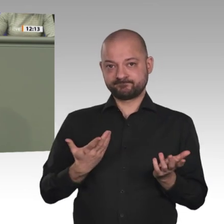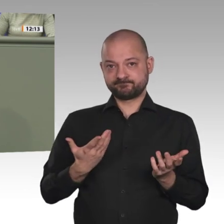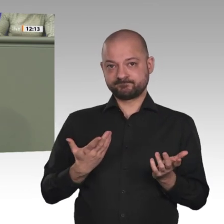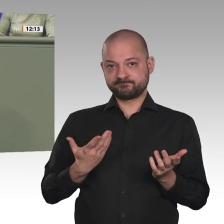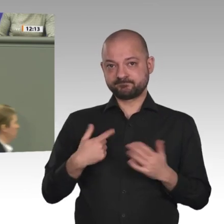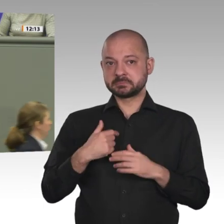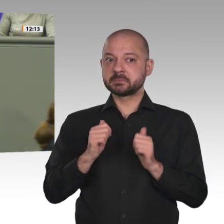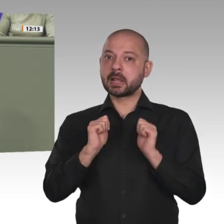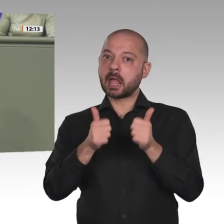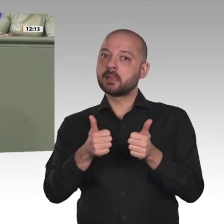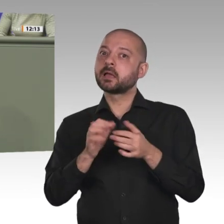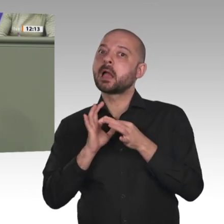die bis jetzt erreicht wurden,